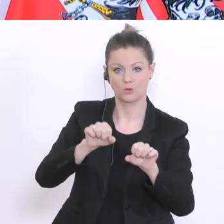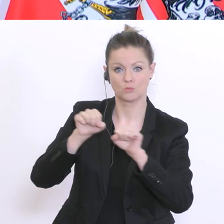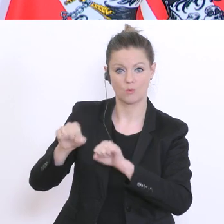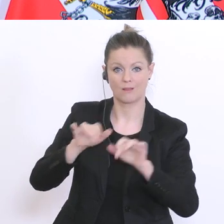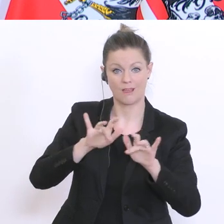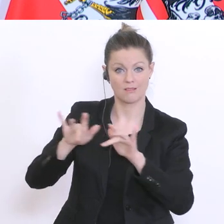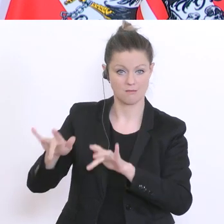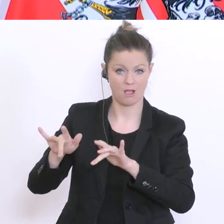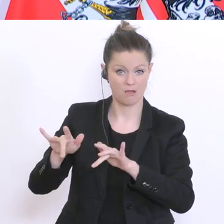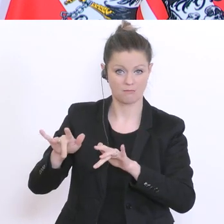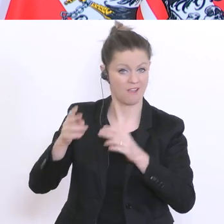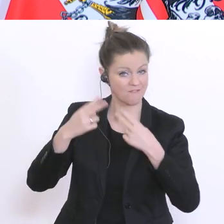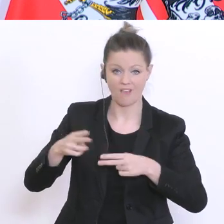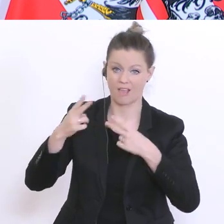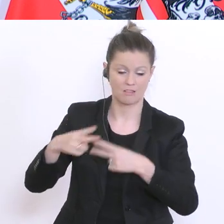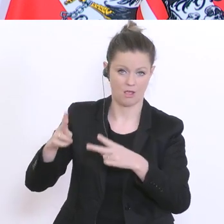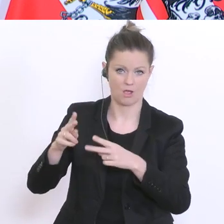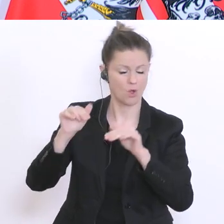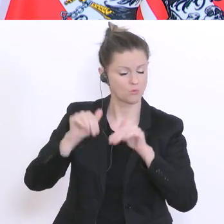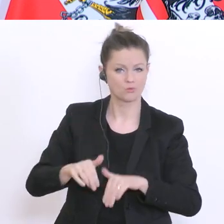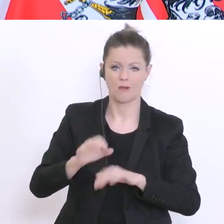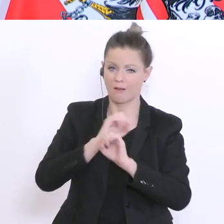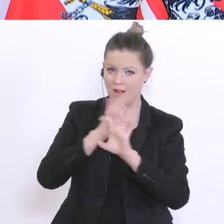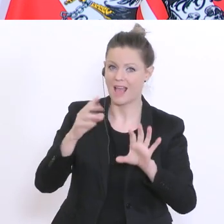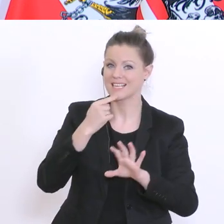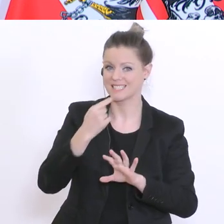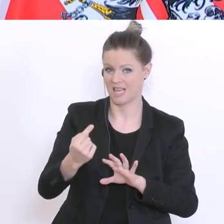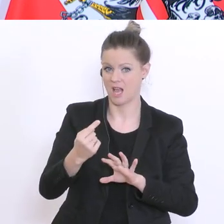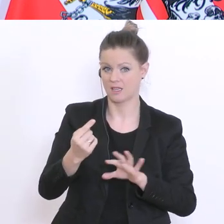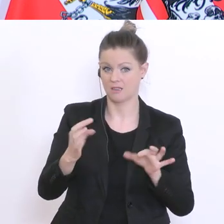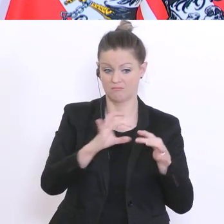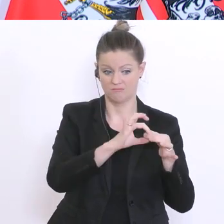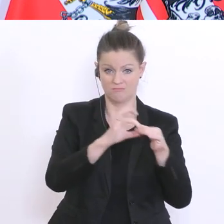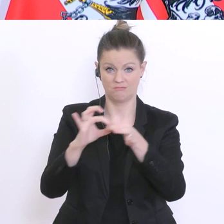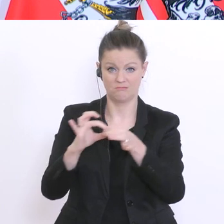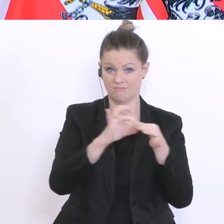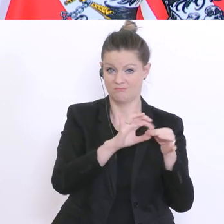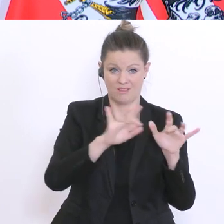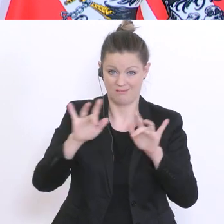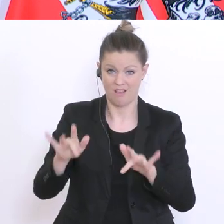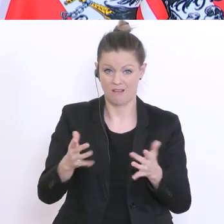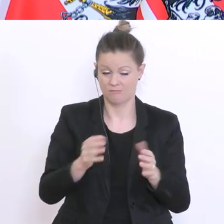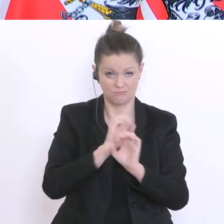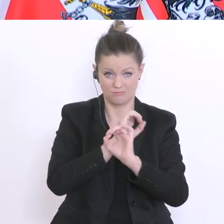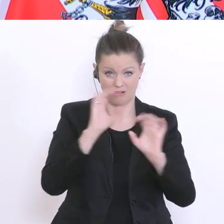Das ist, muss man betonen, weil die beiden Dinge hängen ja irgendwie zusammen: wenn es gar keine